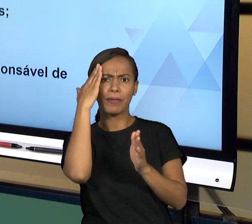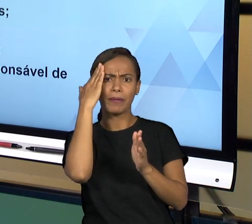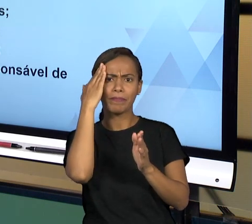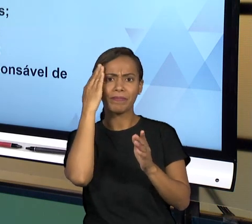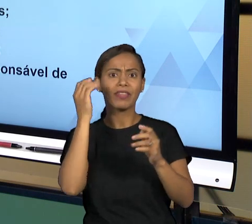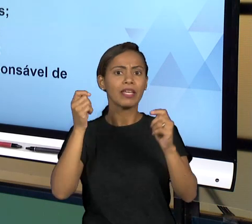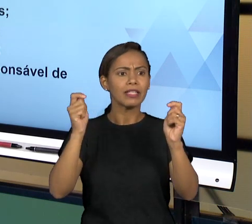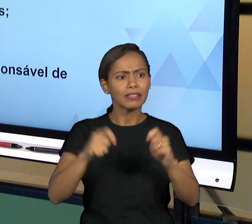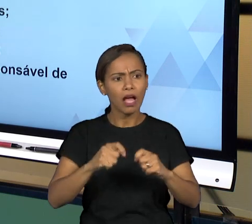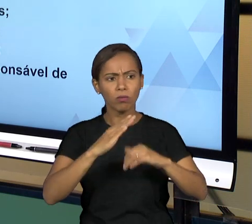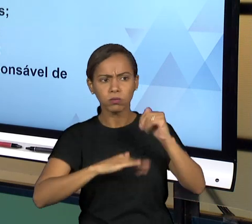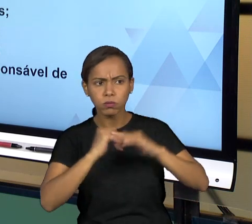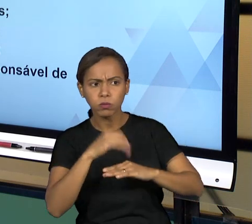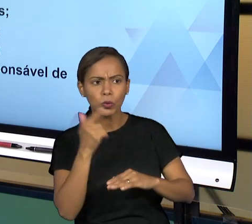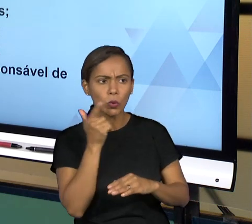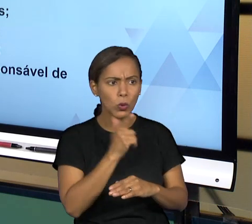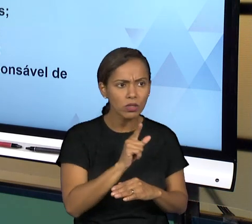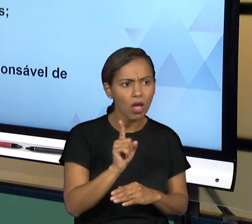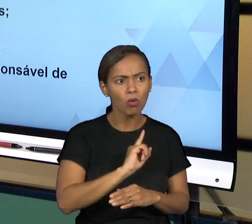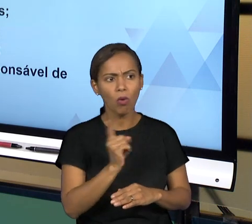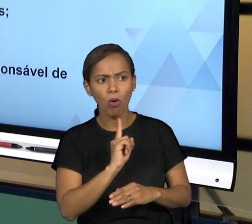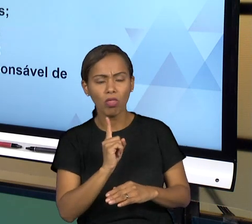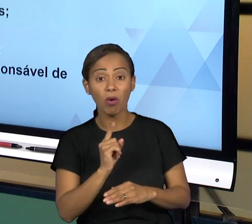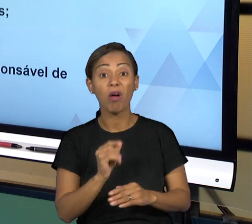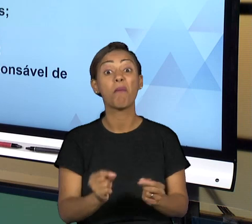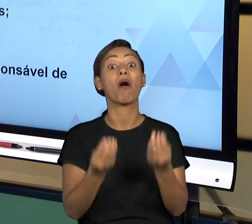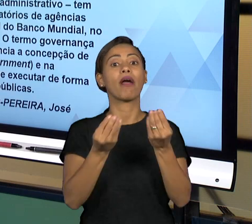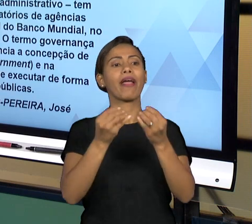DE IRREGULARIDADE QUE OCORRA DENTRO DOS TRÊS